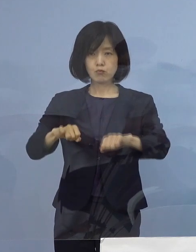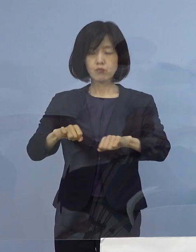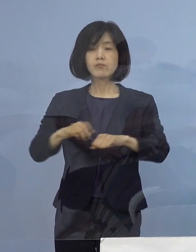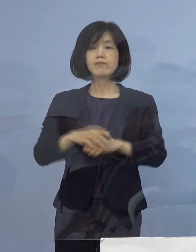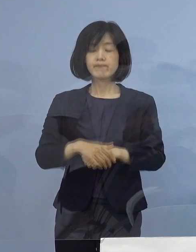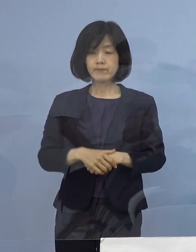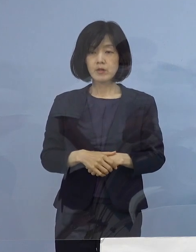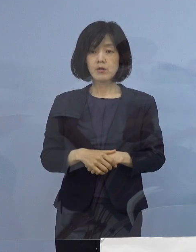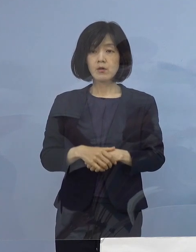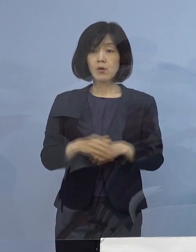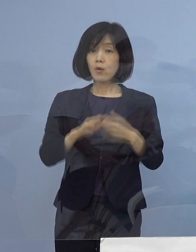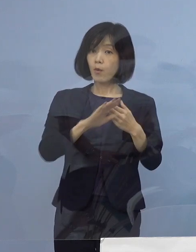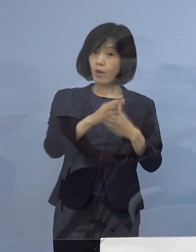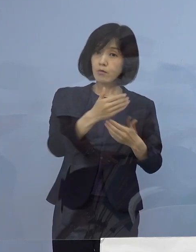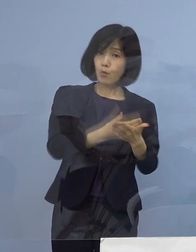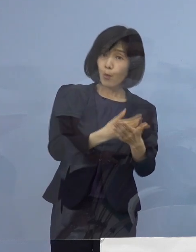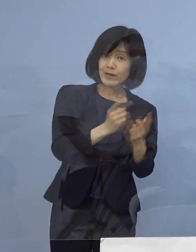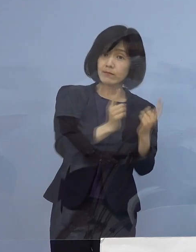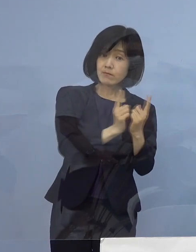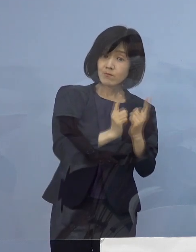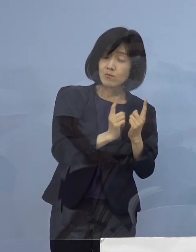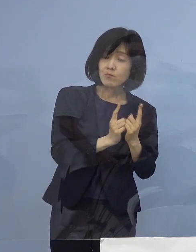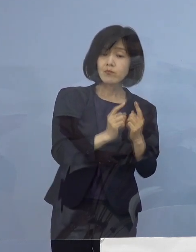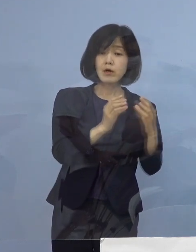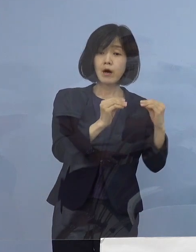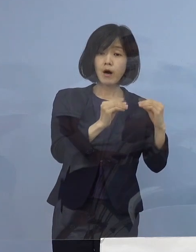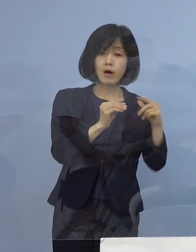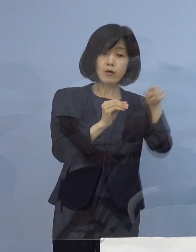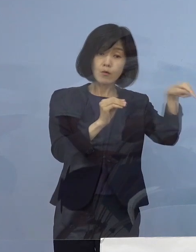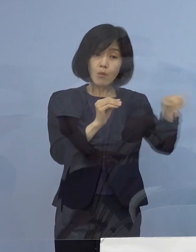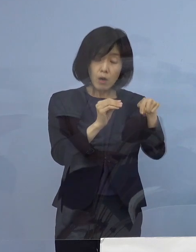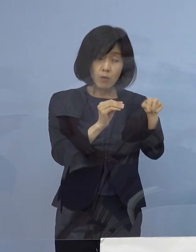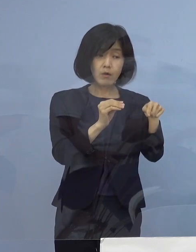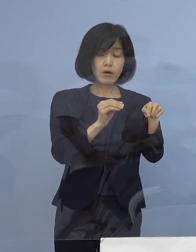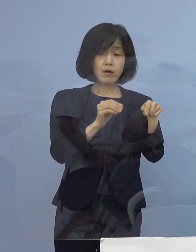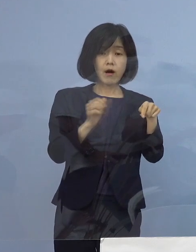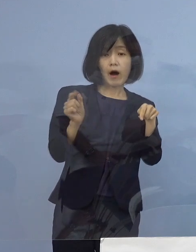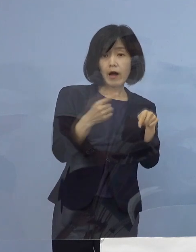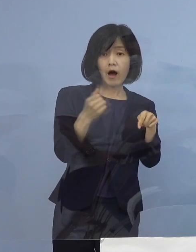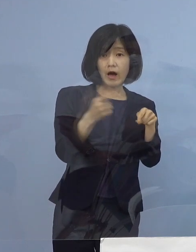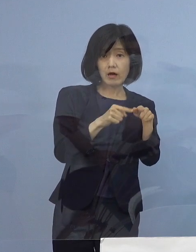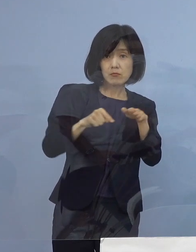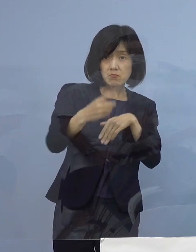残りの濃厚接触者などの検査を 早急に実施するとともに